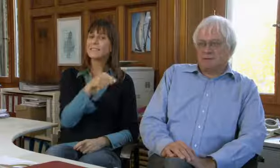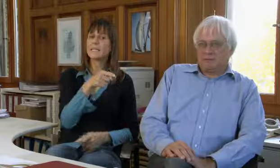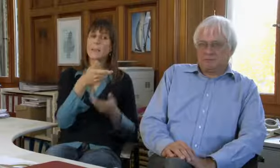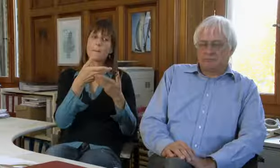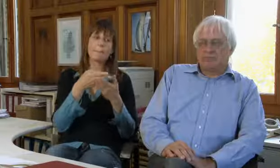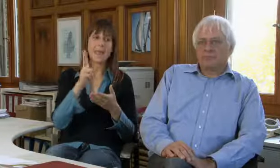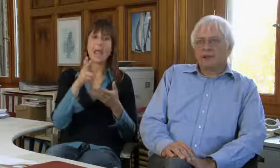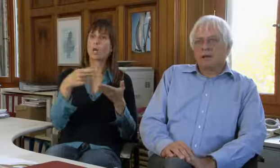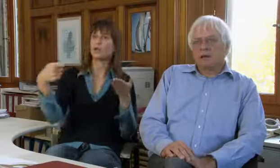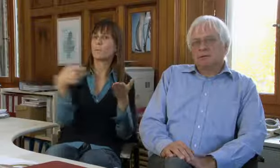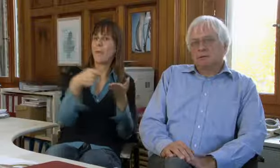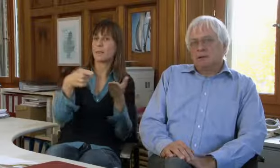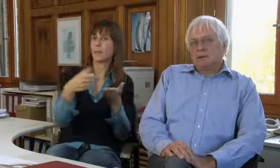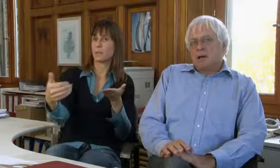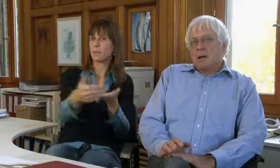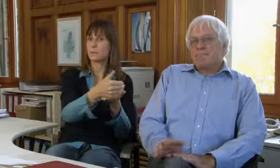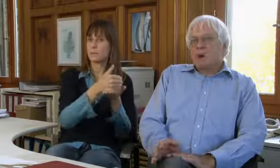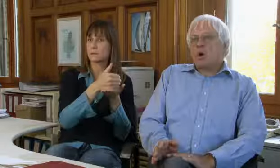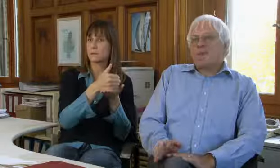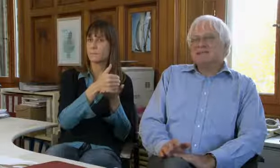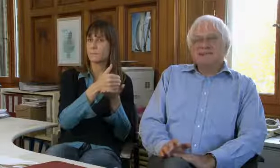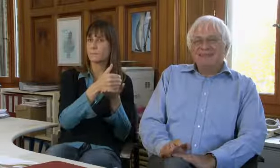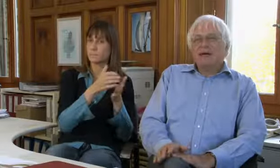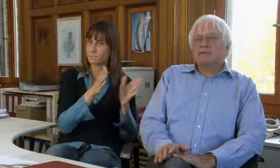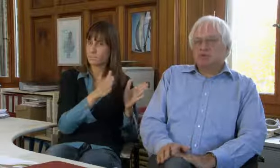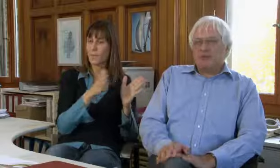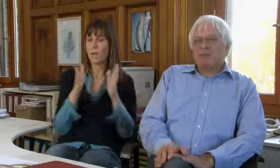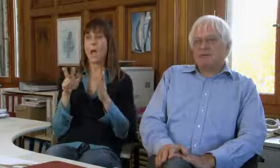Sie finanzieren sich über Spenden.